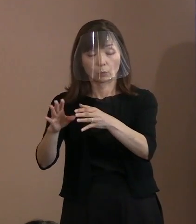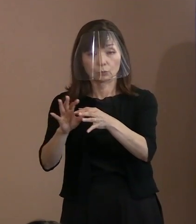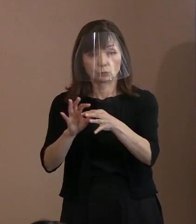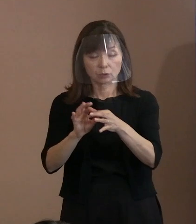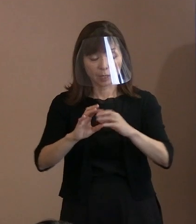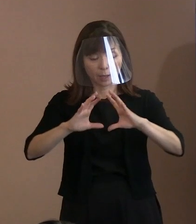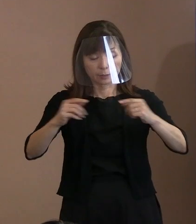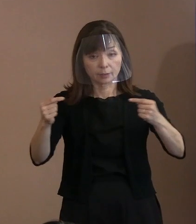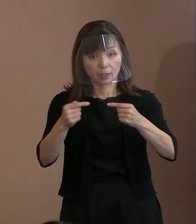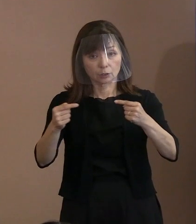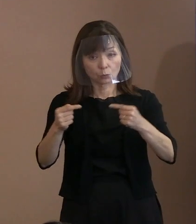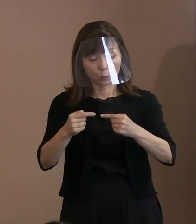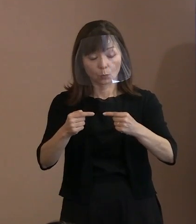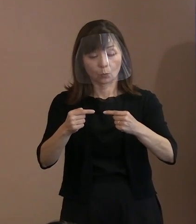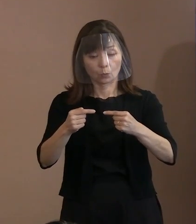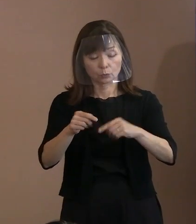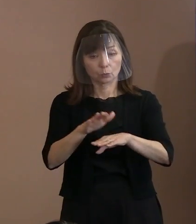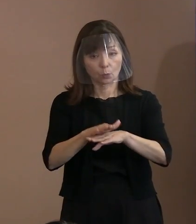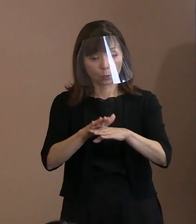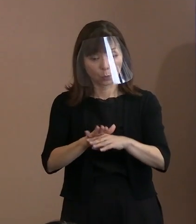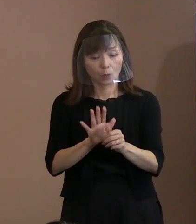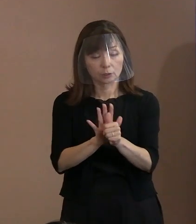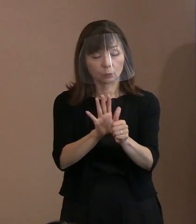後押しすることを宣言いたします｡